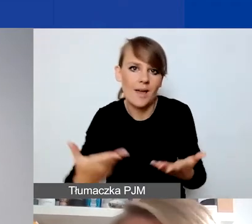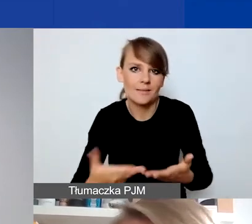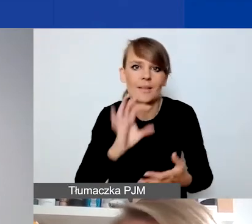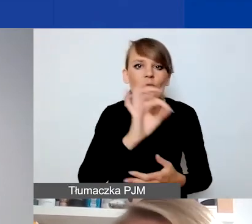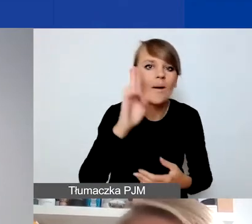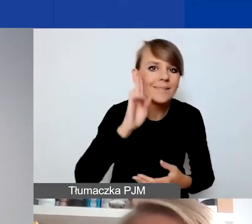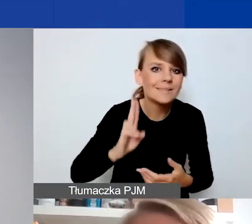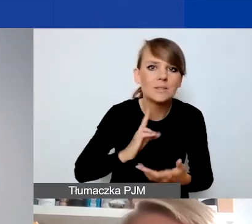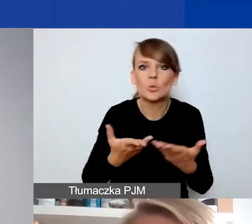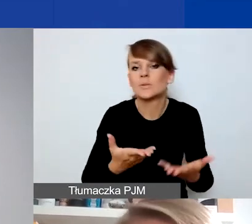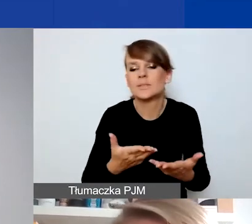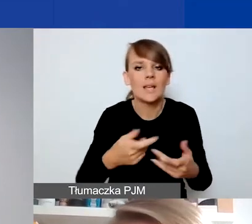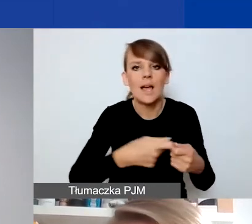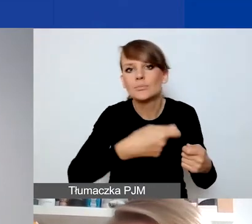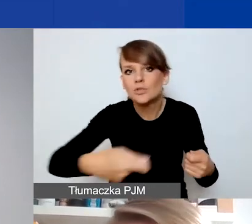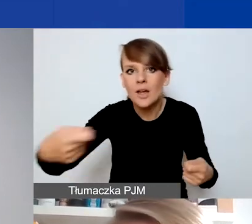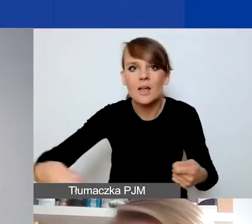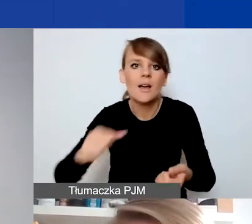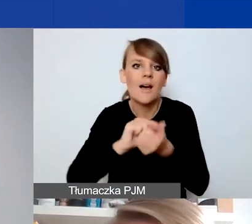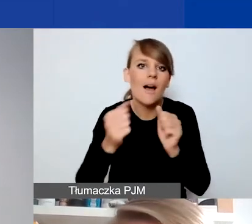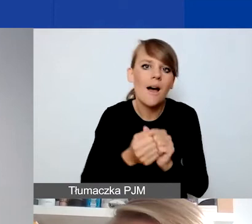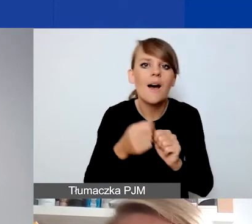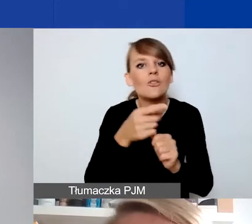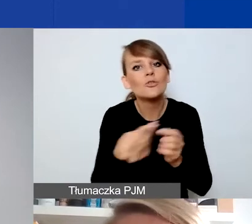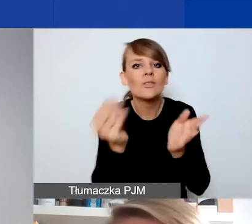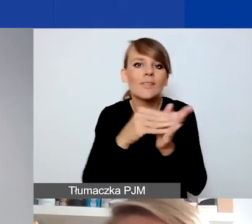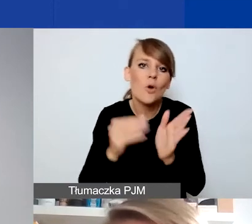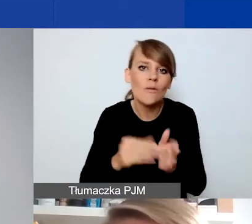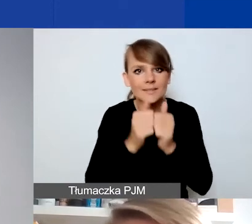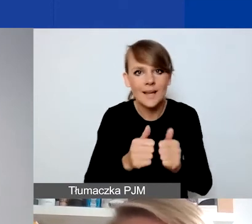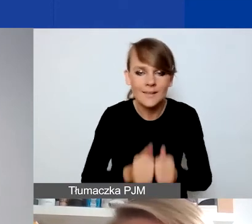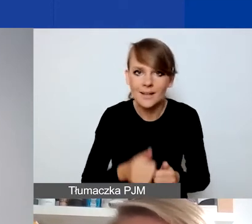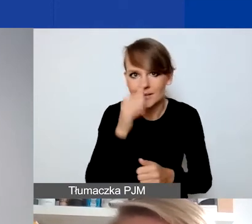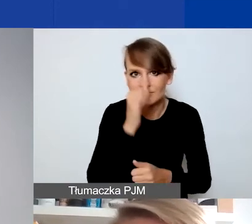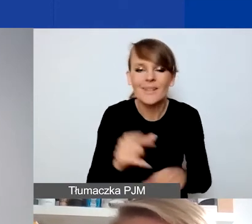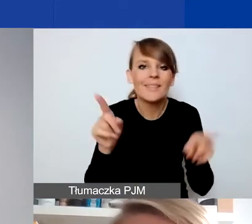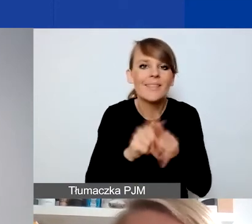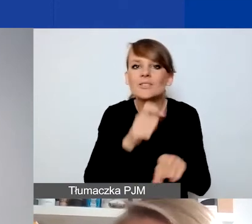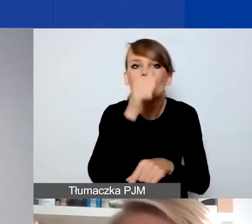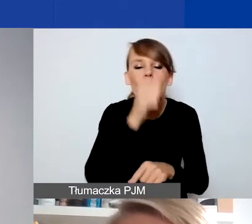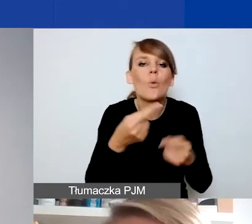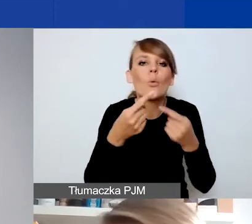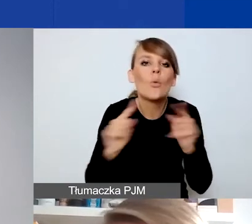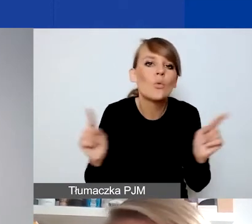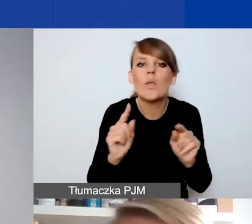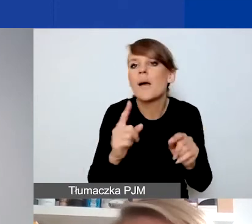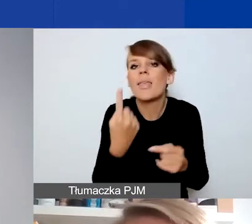przedłużenie czy poszerzenie zakresu waszych dotychczasowych działań. I nie mogą to być krótkie, pojedyncze eventy czy wydarzenia,